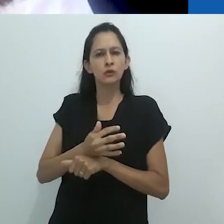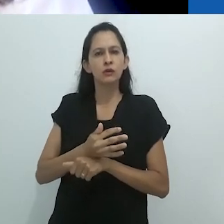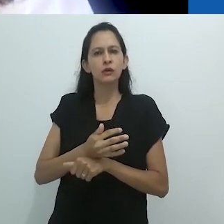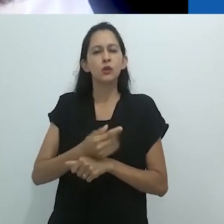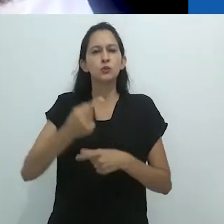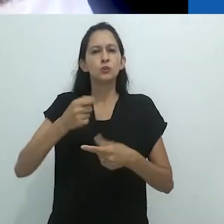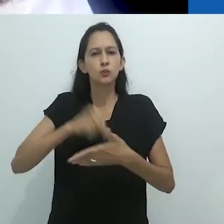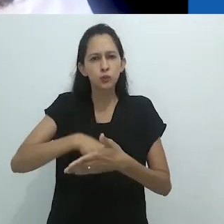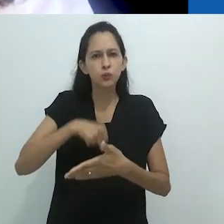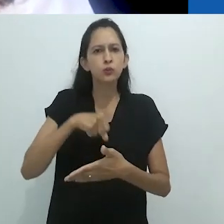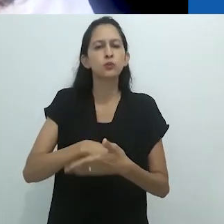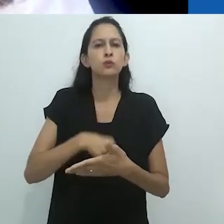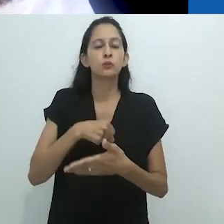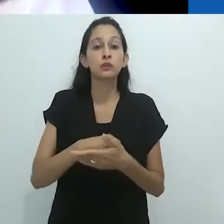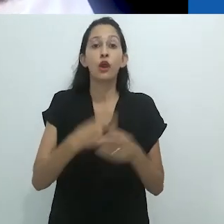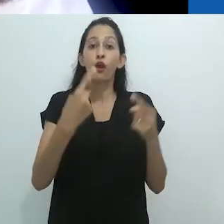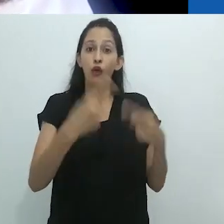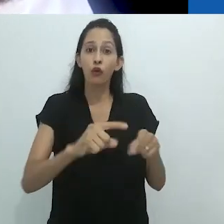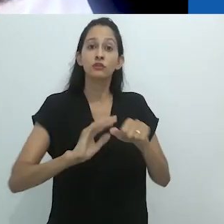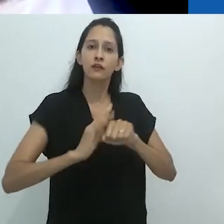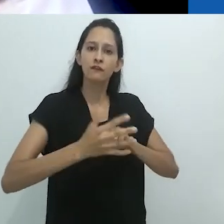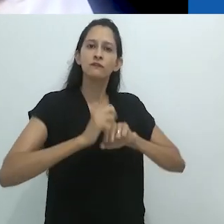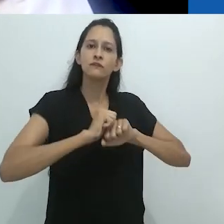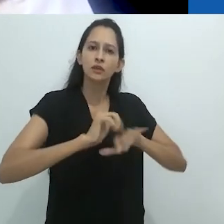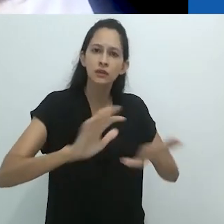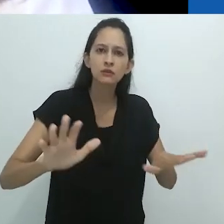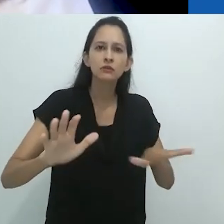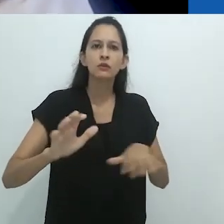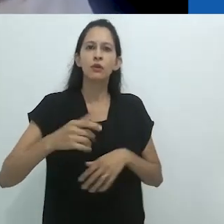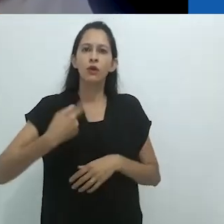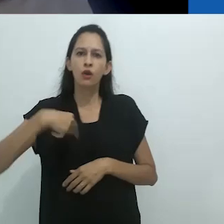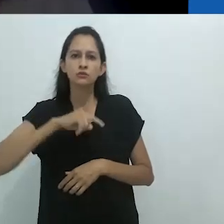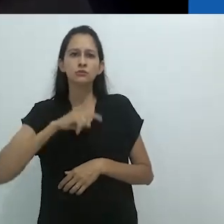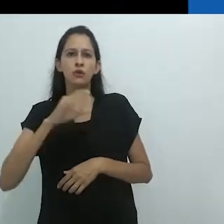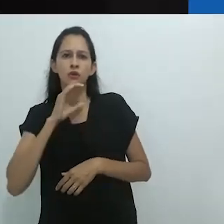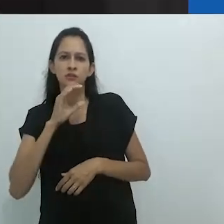com a troca e com a insubordinação dos saberes.